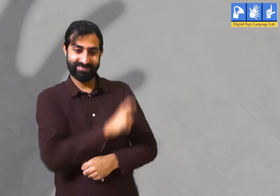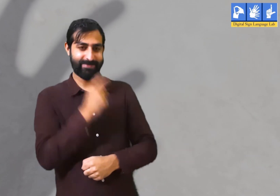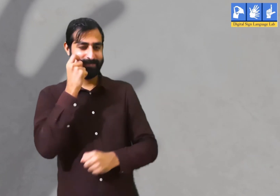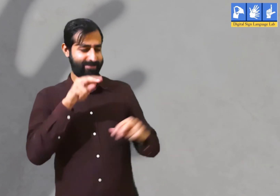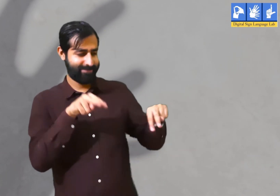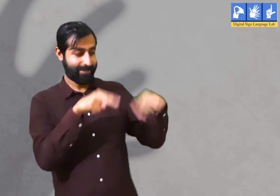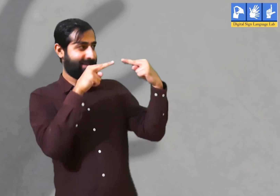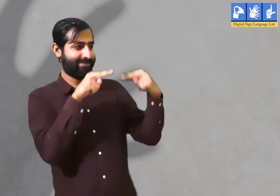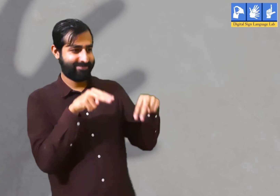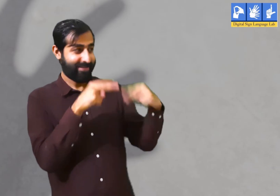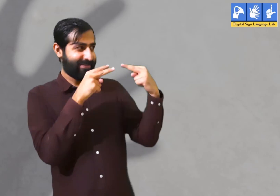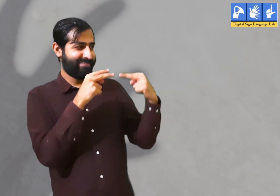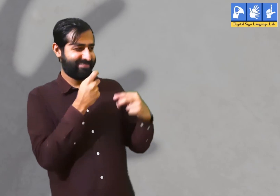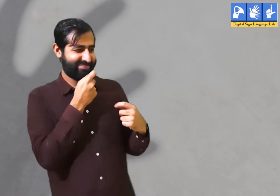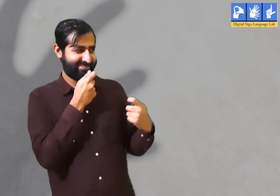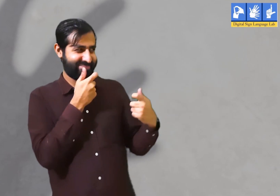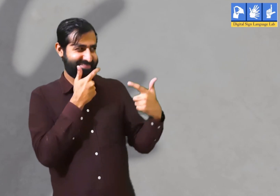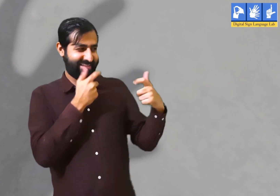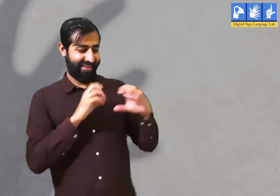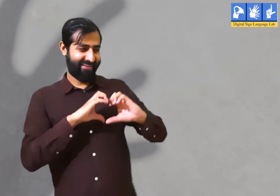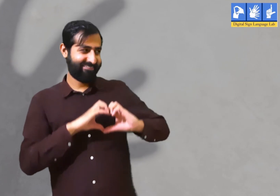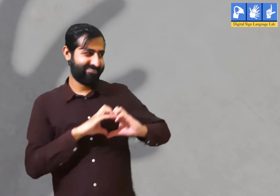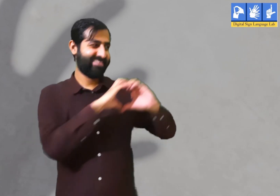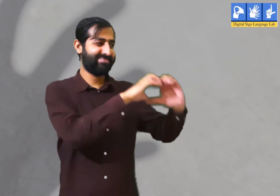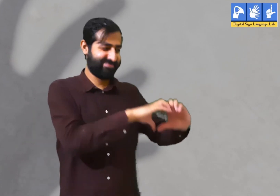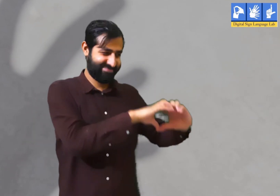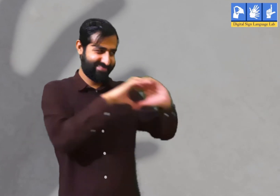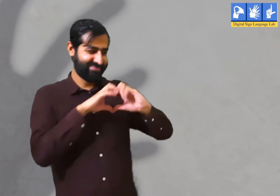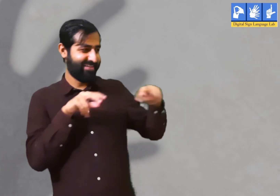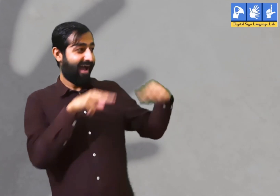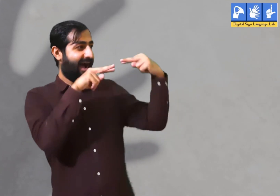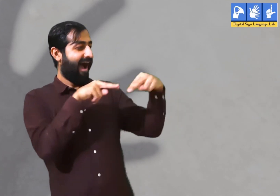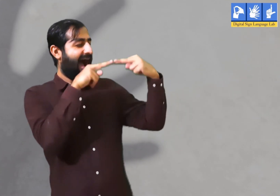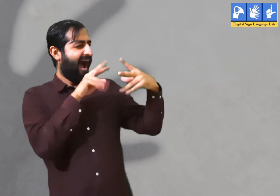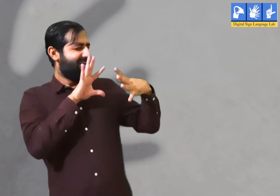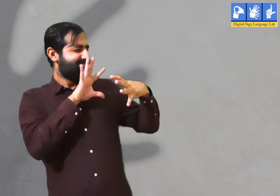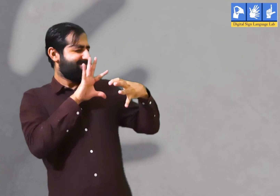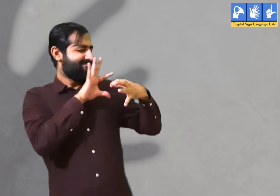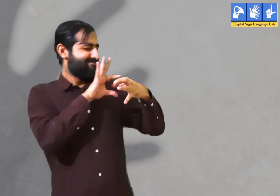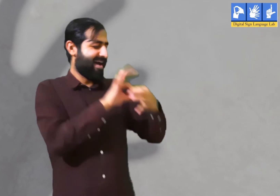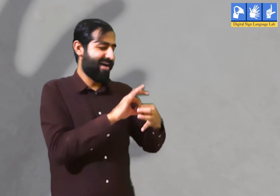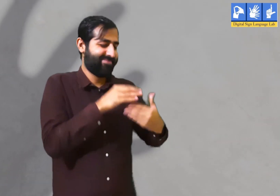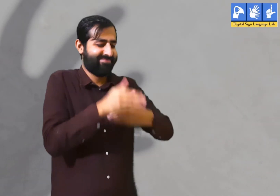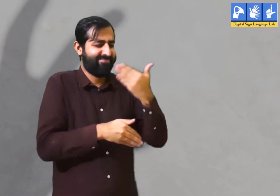एक स्त्री और पुरुष को एक दूसरे को देखते ही देखते एक दूसरे से प्रेम हो जाता हैं और दोनों के दिल आपस में जुड़ जातें हैं।